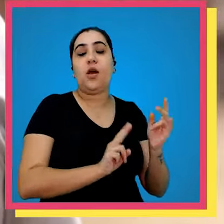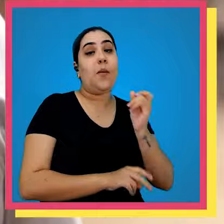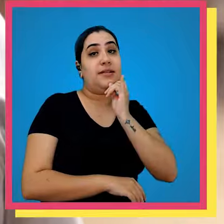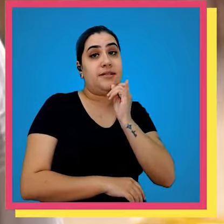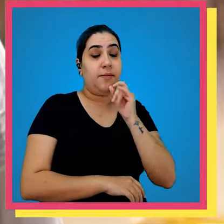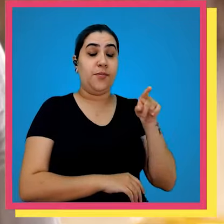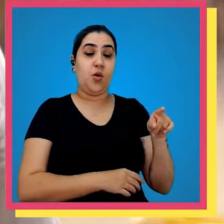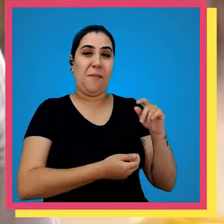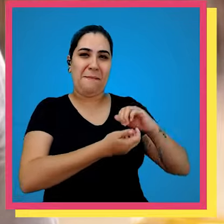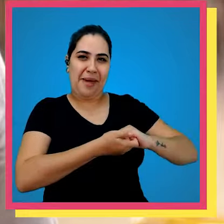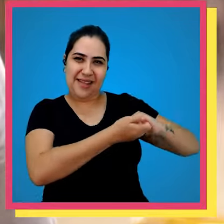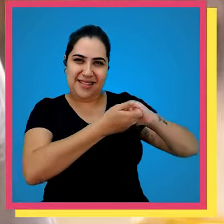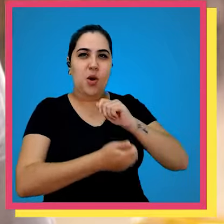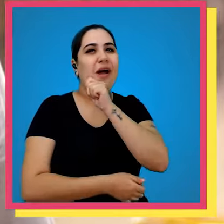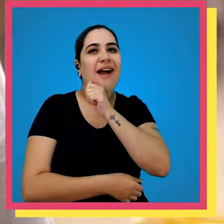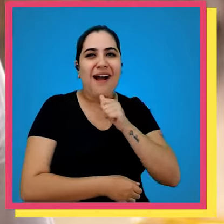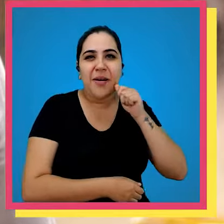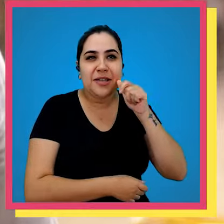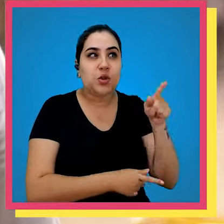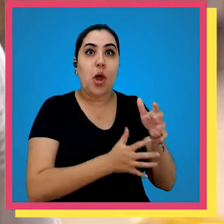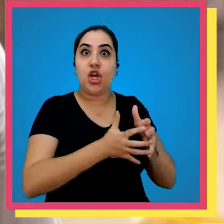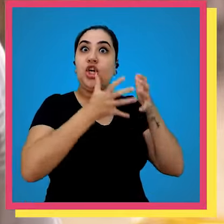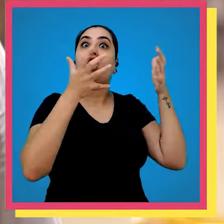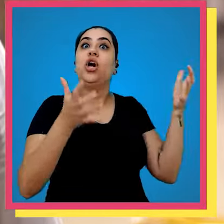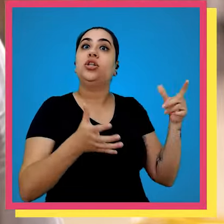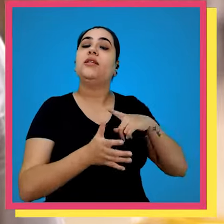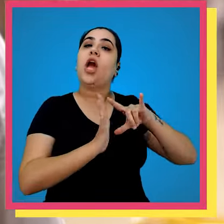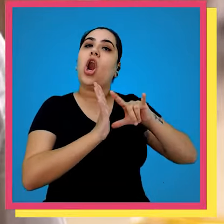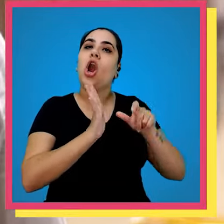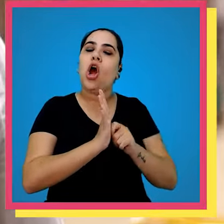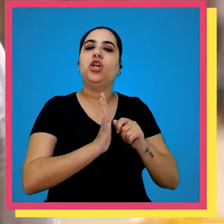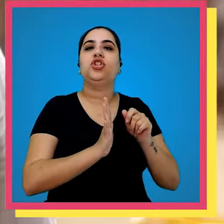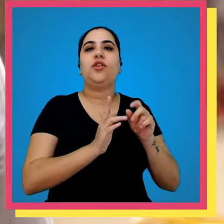digital por exemplo a Amazon ele é um grande cliente Marketplace nós temos uma loja virtual